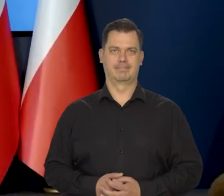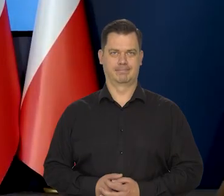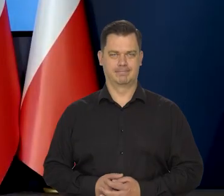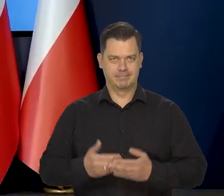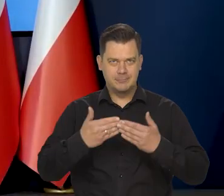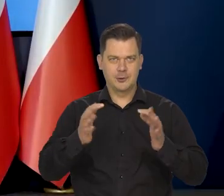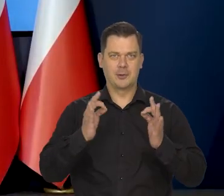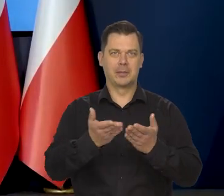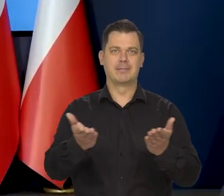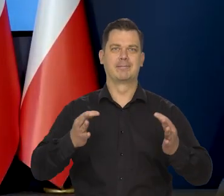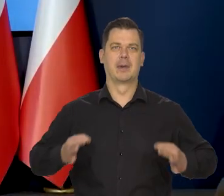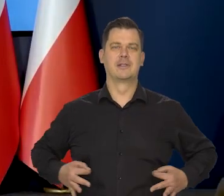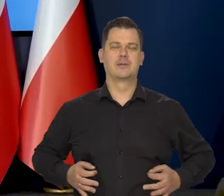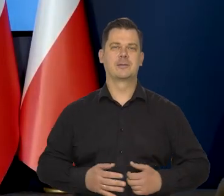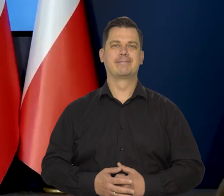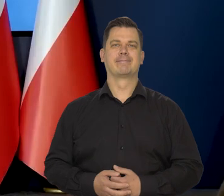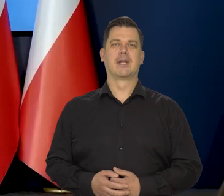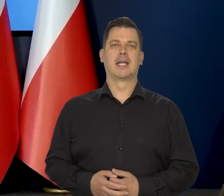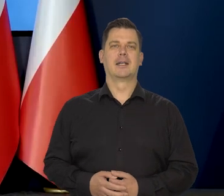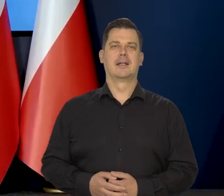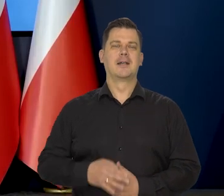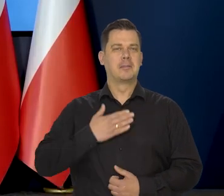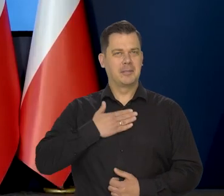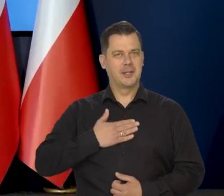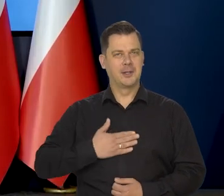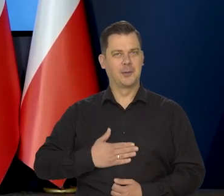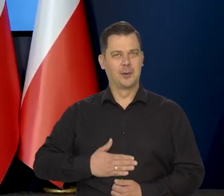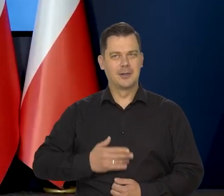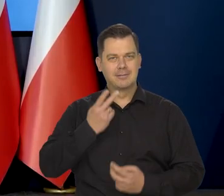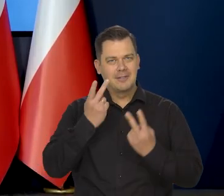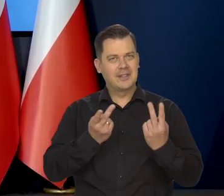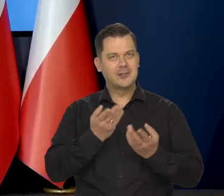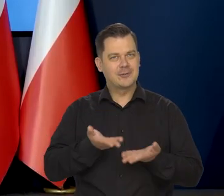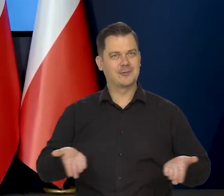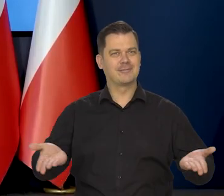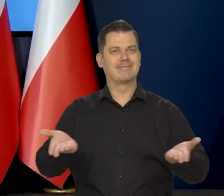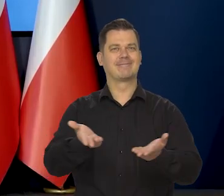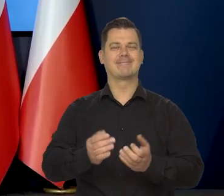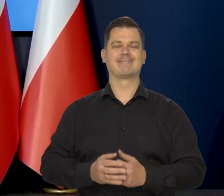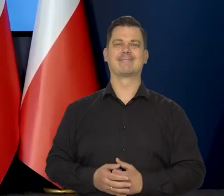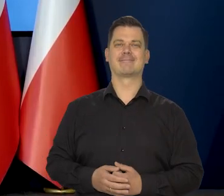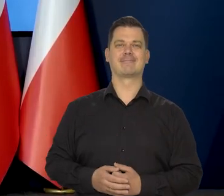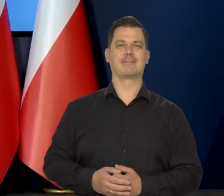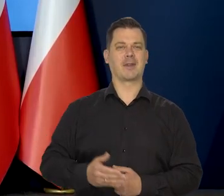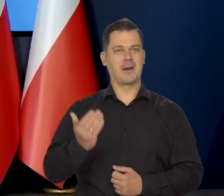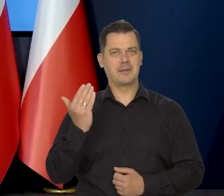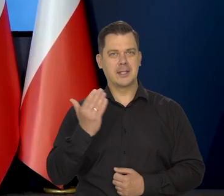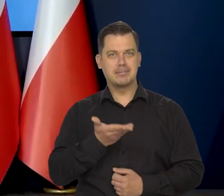Dzień dobry Państwu. Miło mi Państwa dzisiaj widzieć i przywitać.